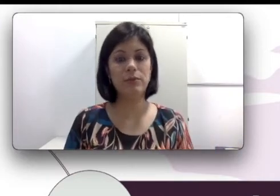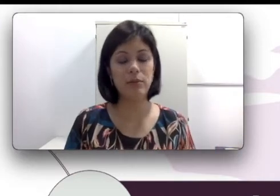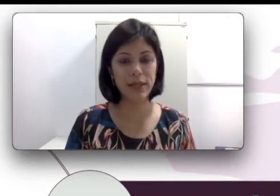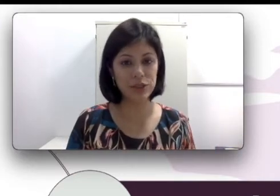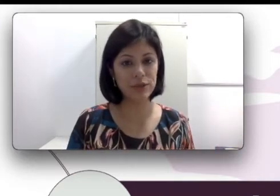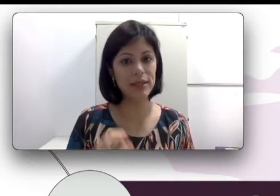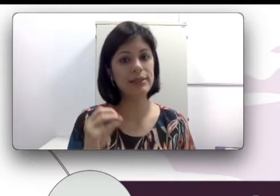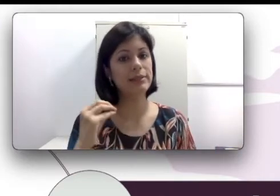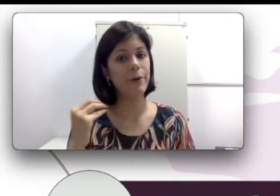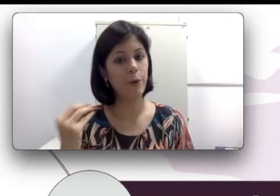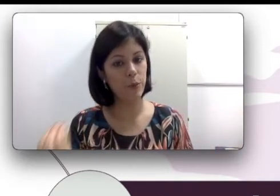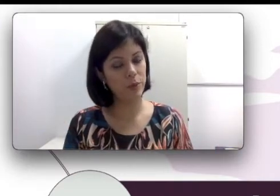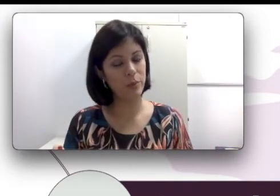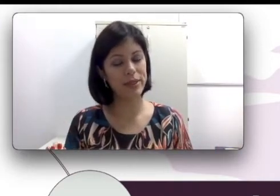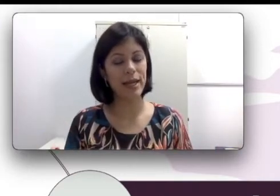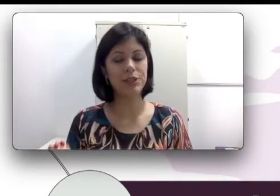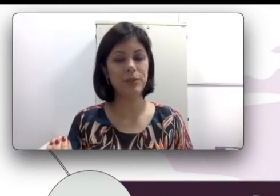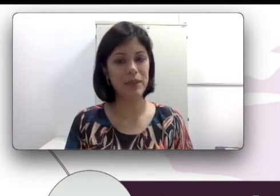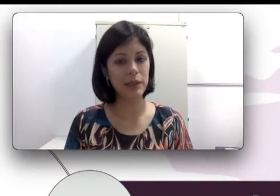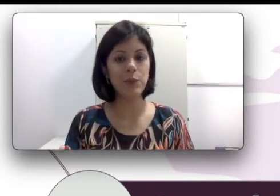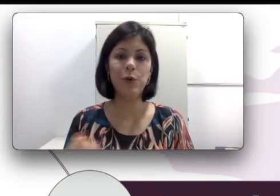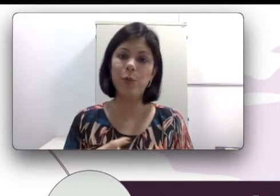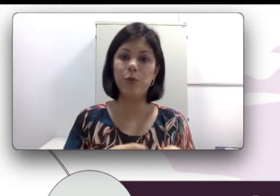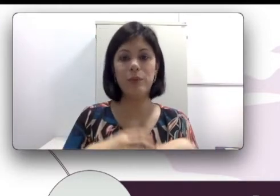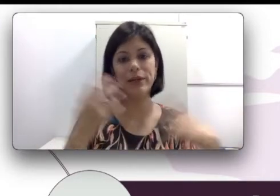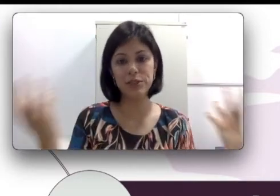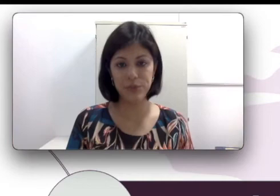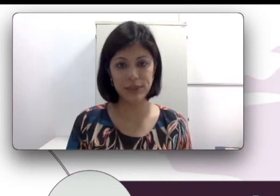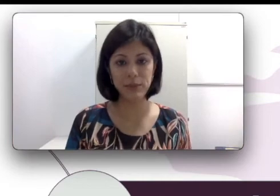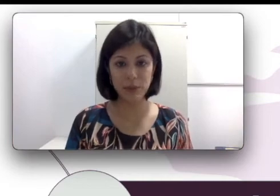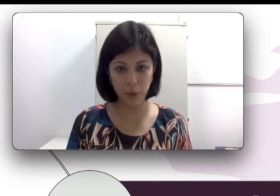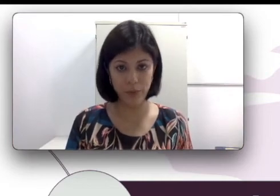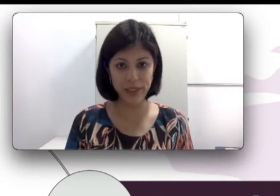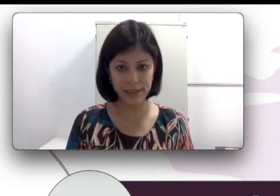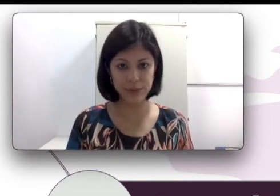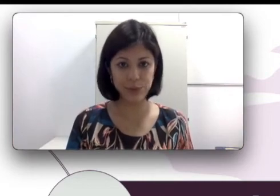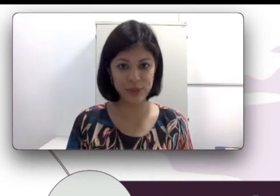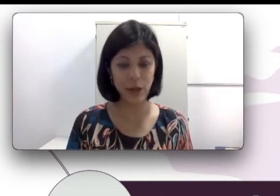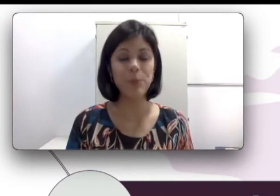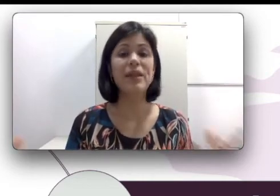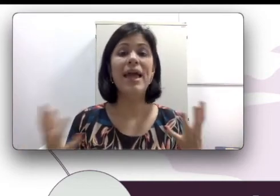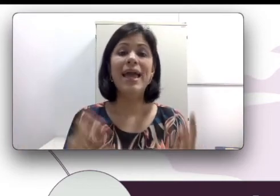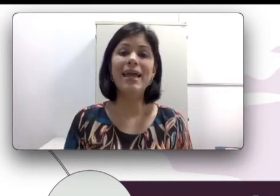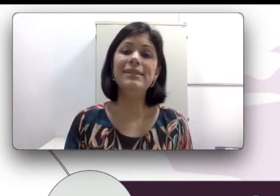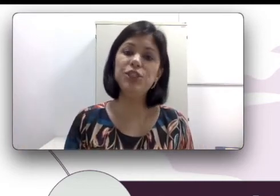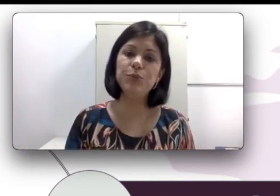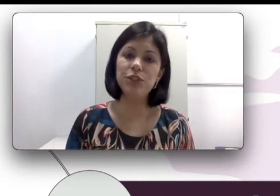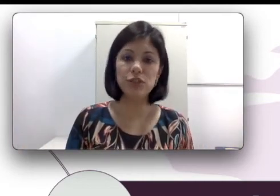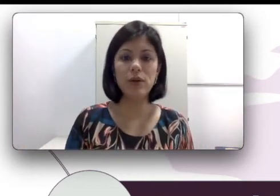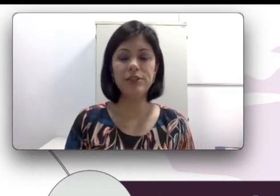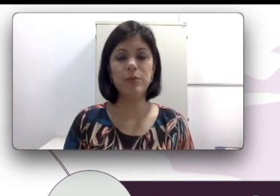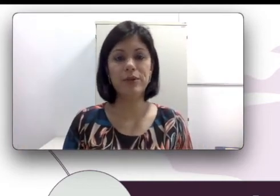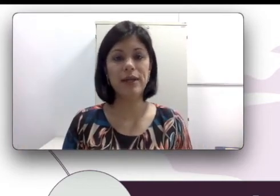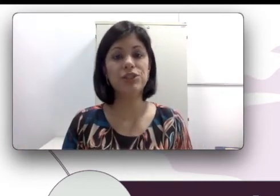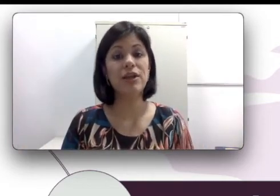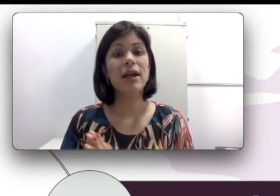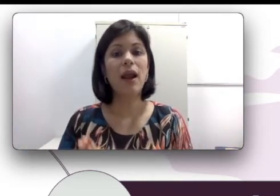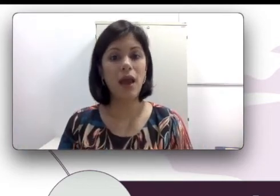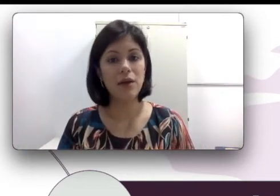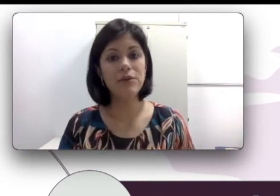abordagem oralista ou uma abordagem bilíngue. Esse tipo de escolha de abordagem, claro que